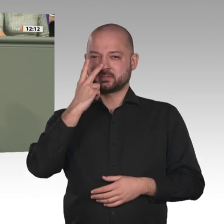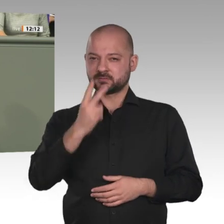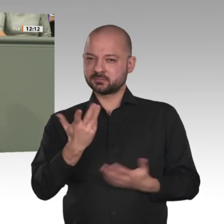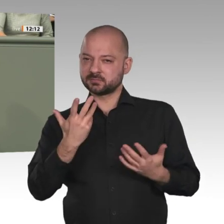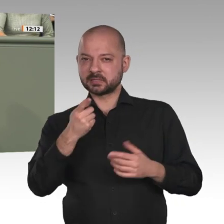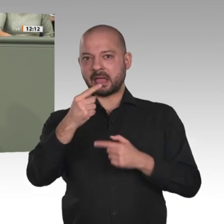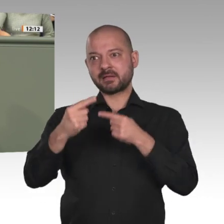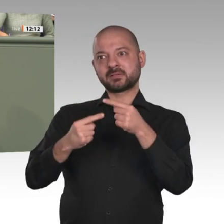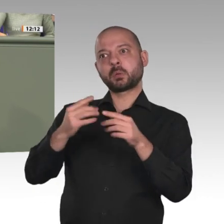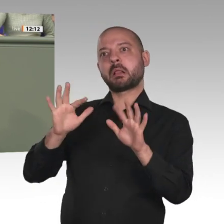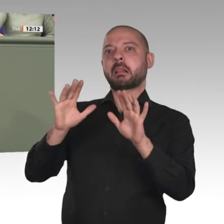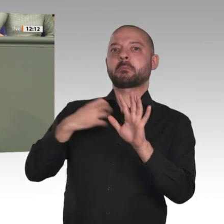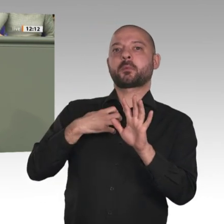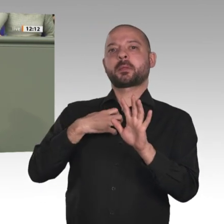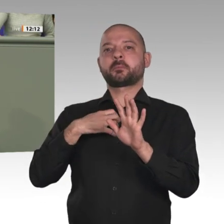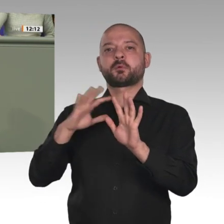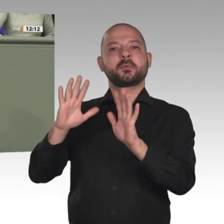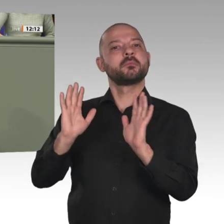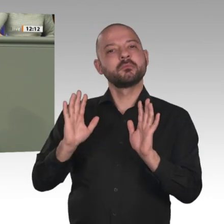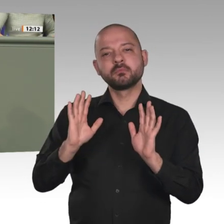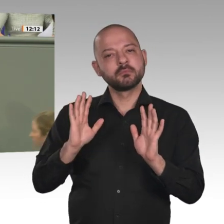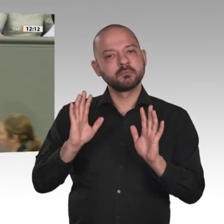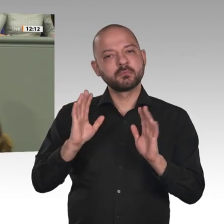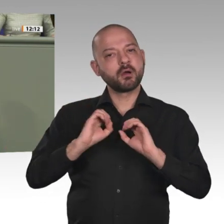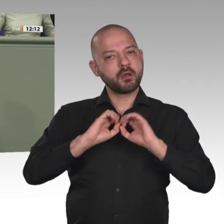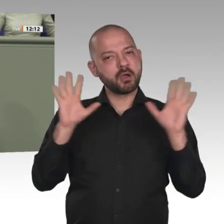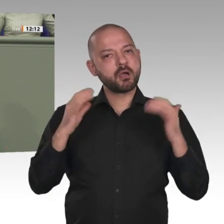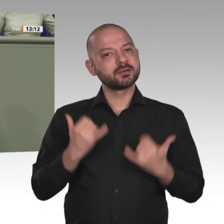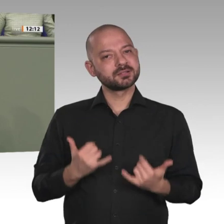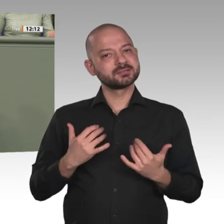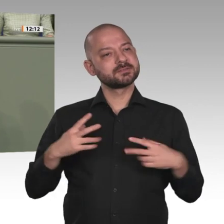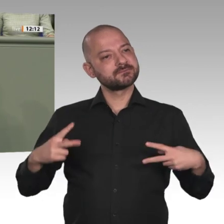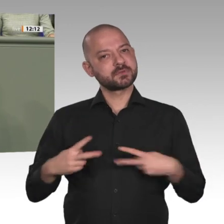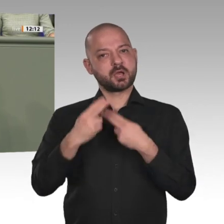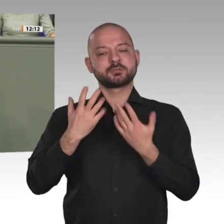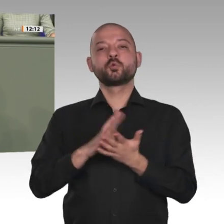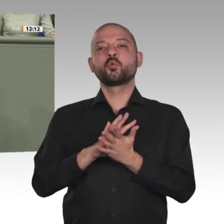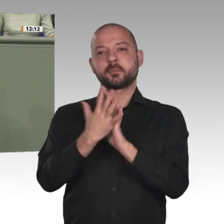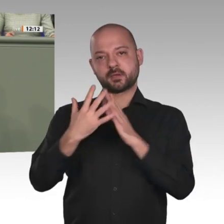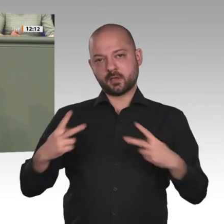uns in einer Übergangsphase. Diese Übergangsphase ist auch noch sehr fragil. Aber die Proteste,